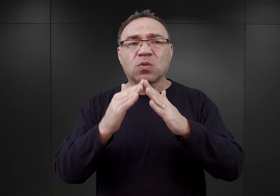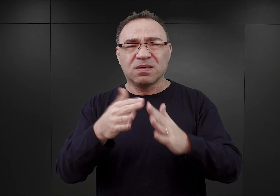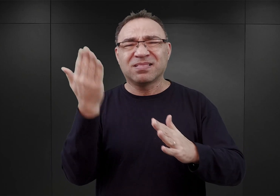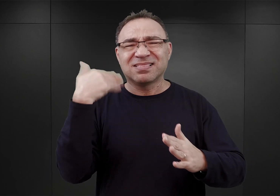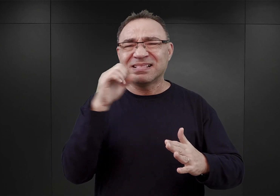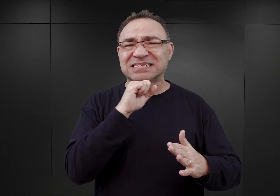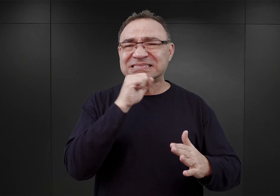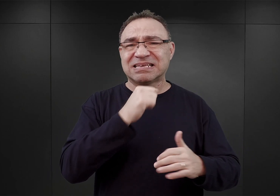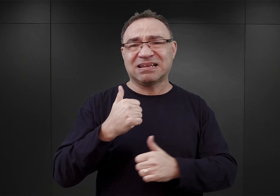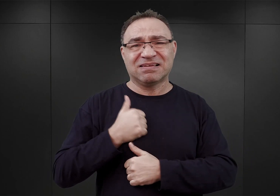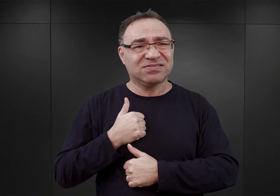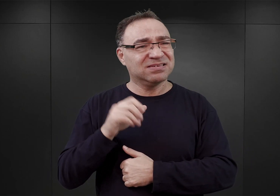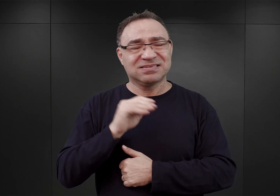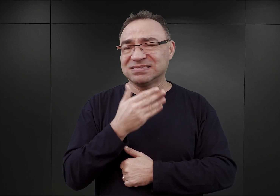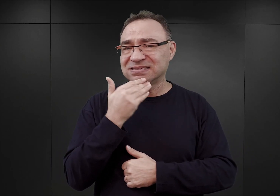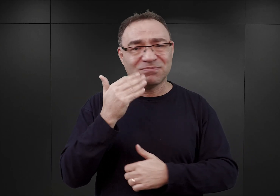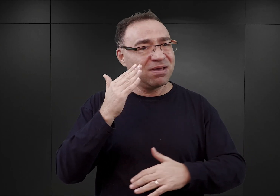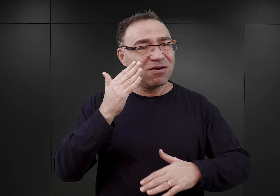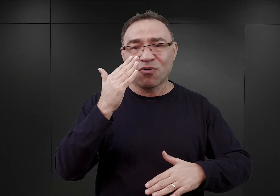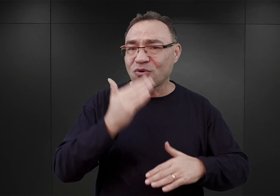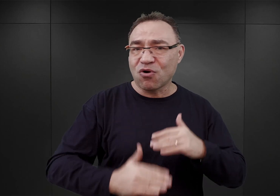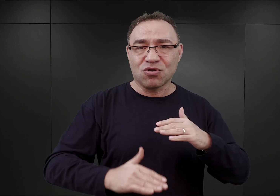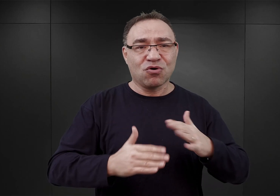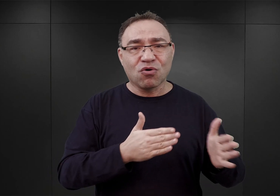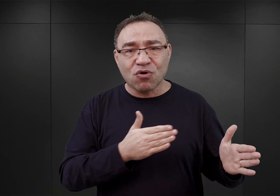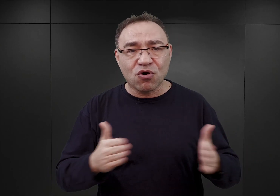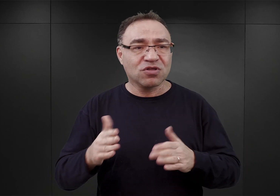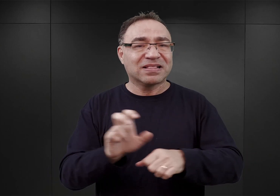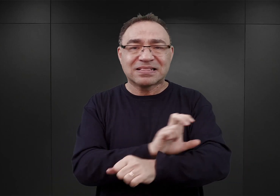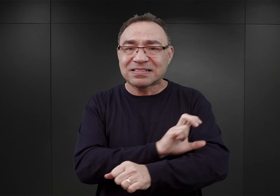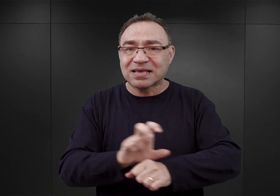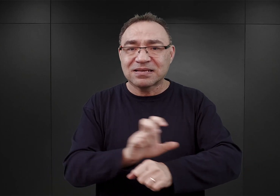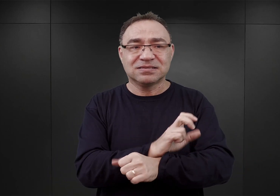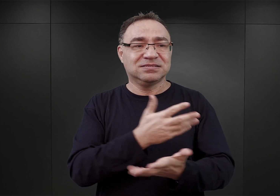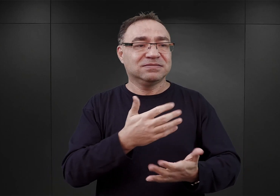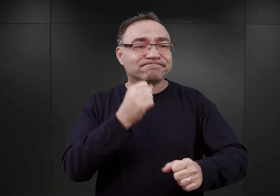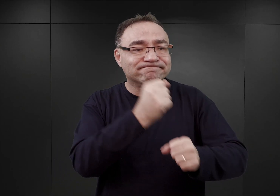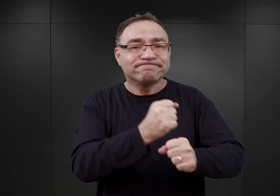nie były jeszcze ukończone, zarówno w sensie technicznym, bo tam prace prowadziła grupa